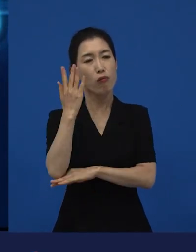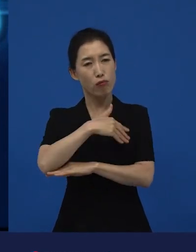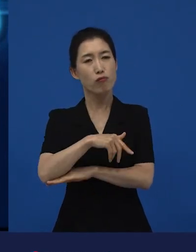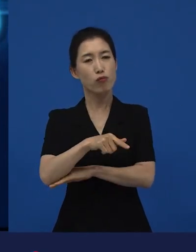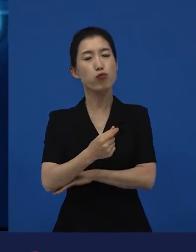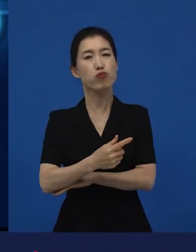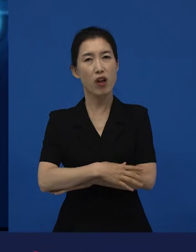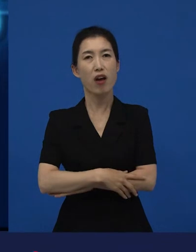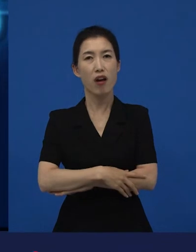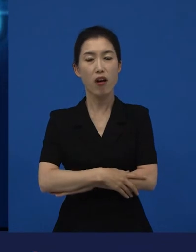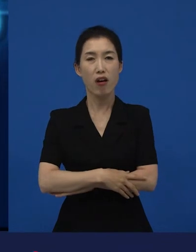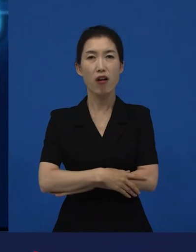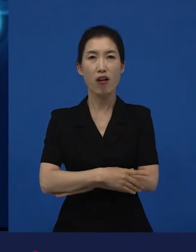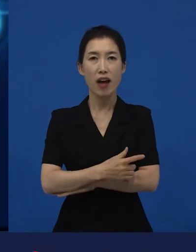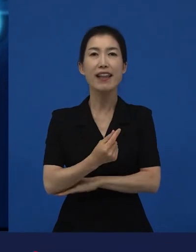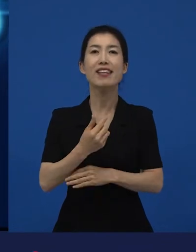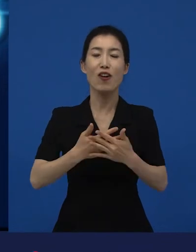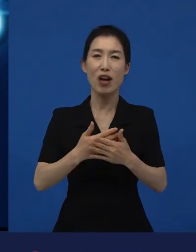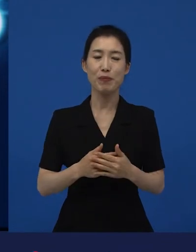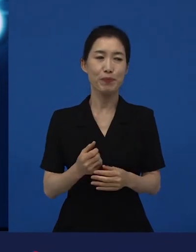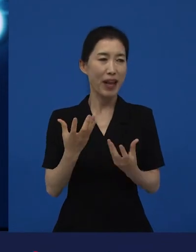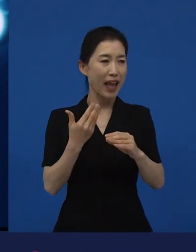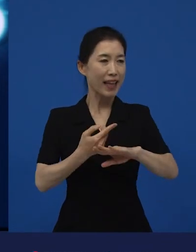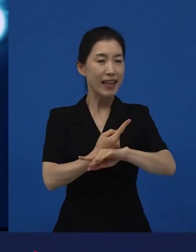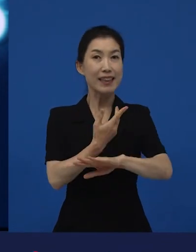제가 지금 말씀드리는 또 다양성 영화의 가장 대표적인 건